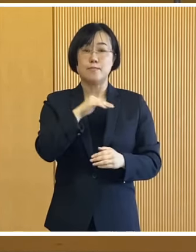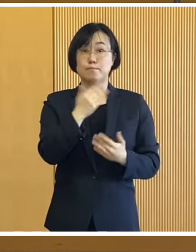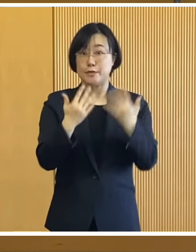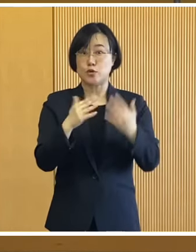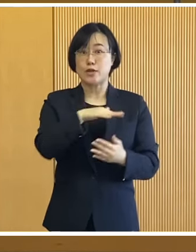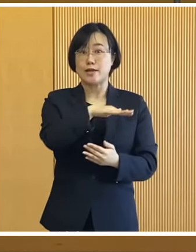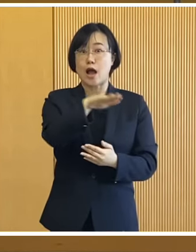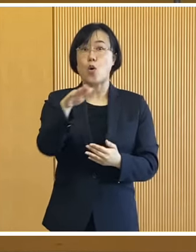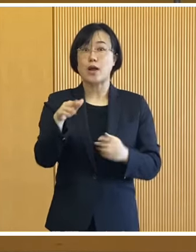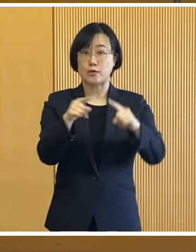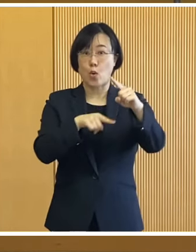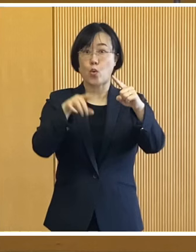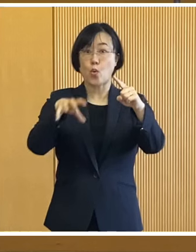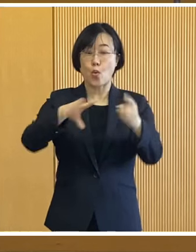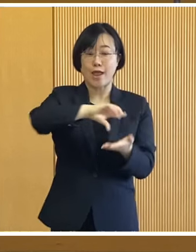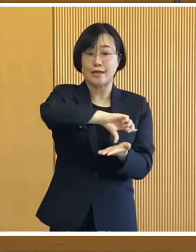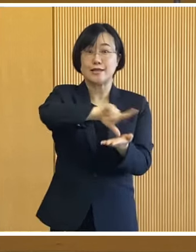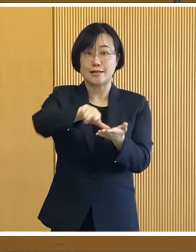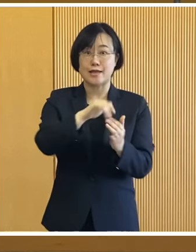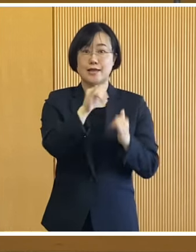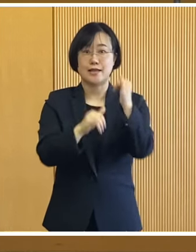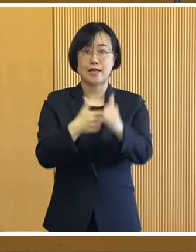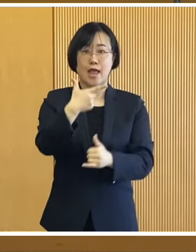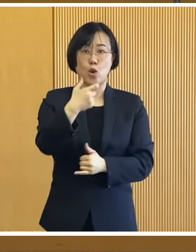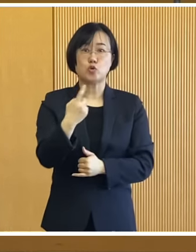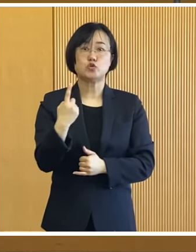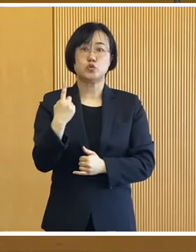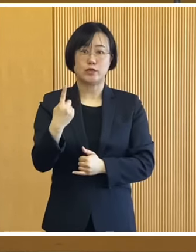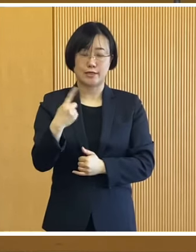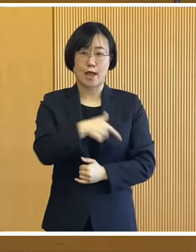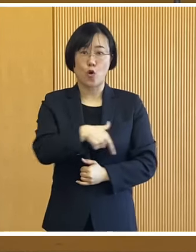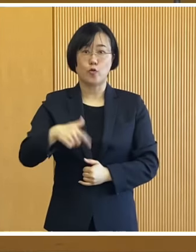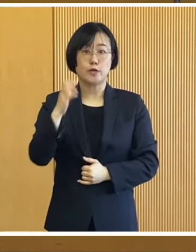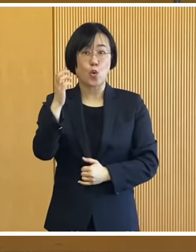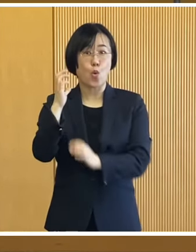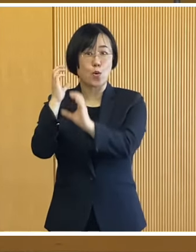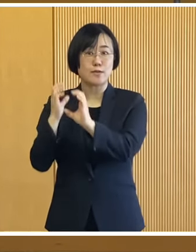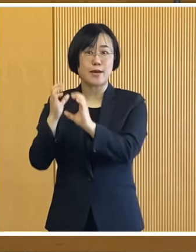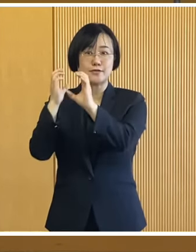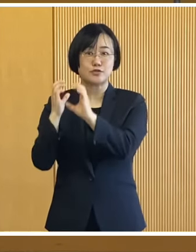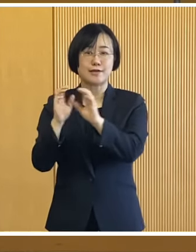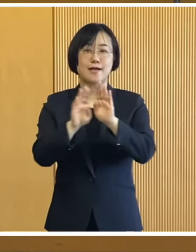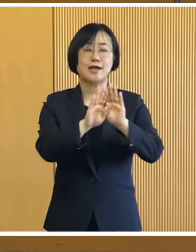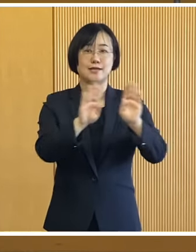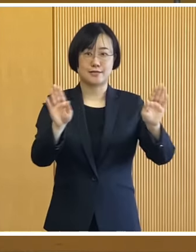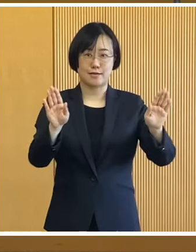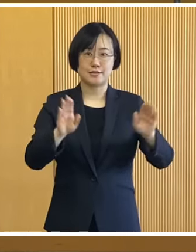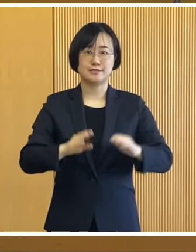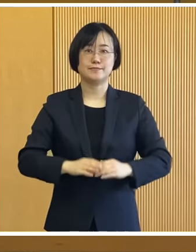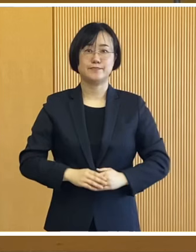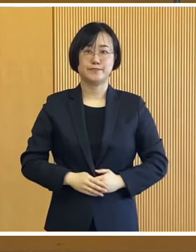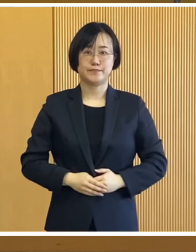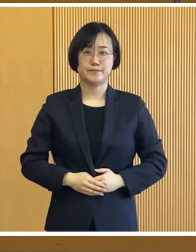緑ヶ公園一体を会場に 第61回おびひろ氷まつりが 開催されます